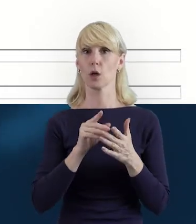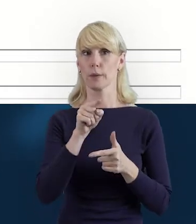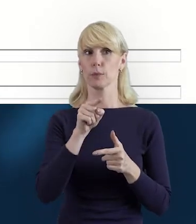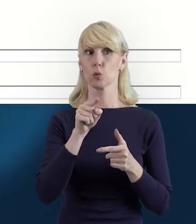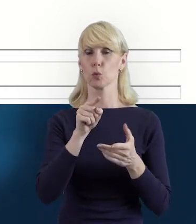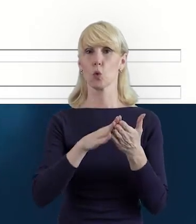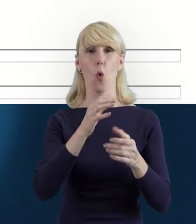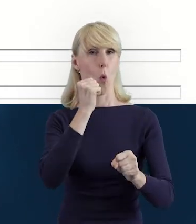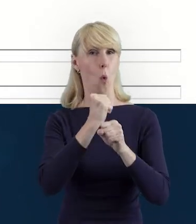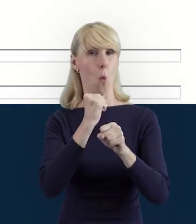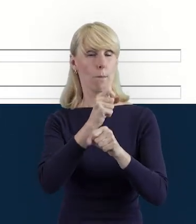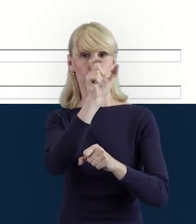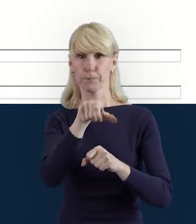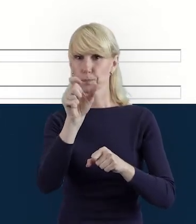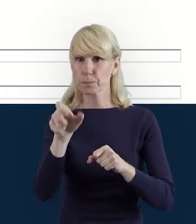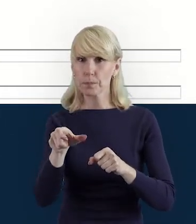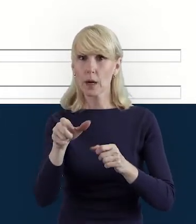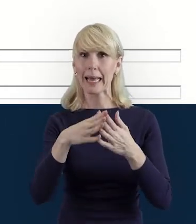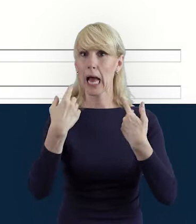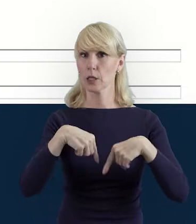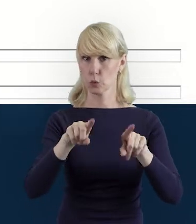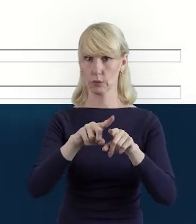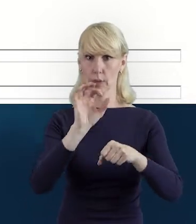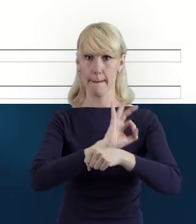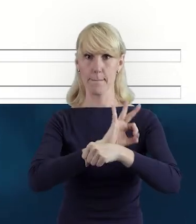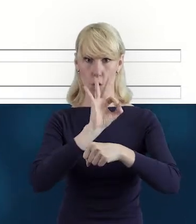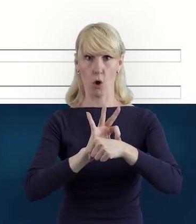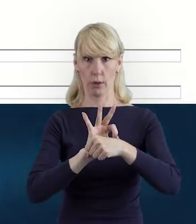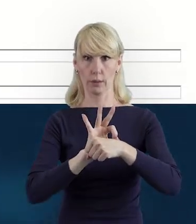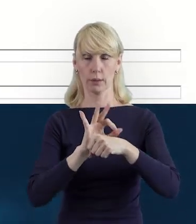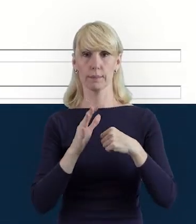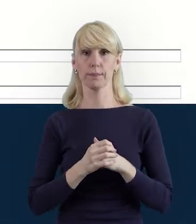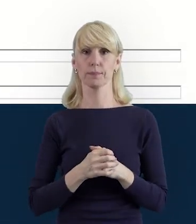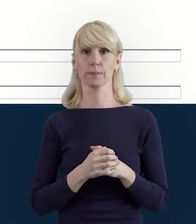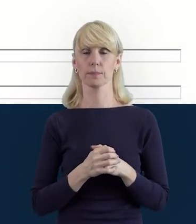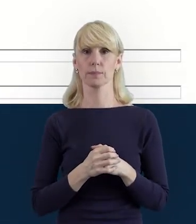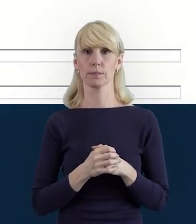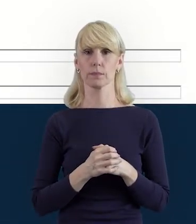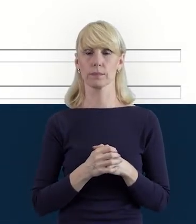czyli tych najważniejszych osób realizujących projekt w tej początkowej fazie.